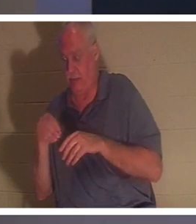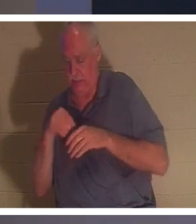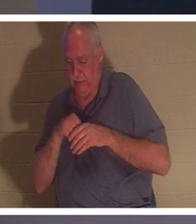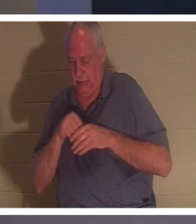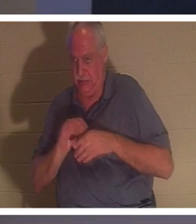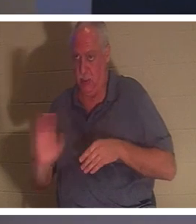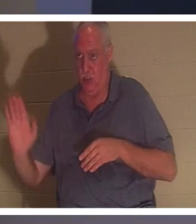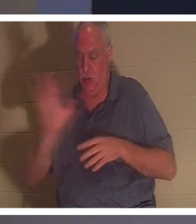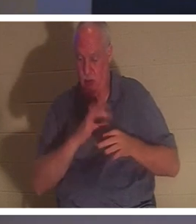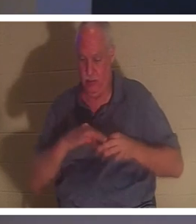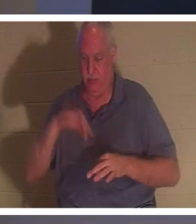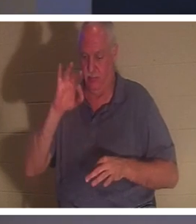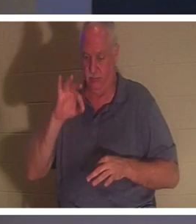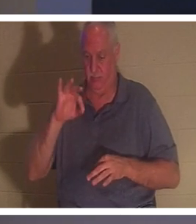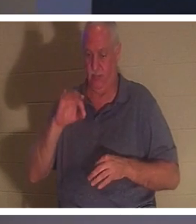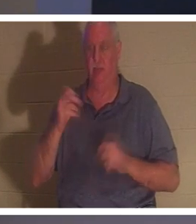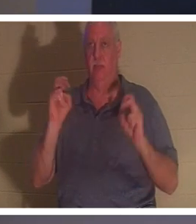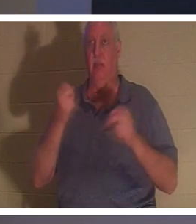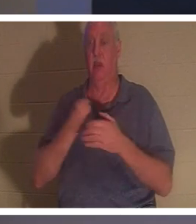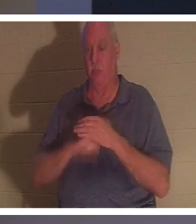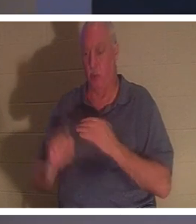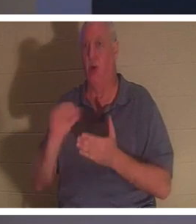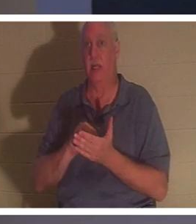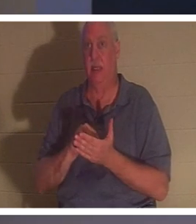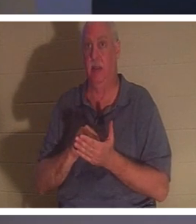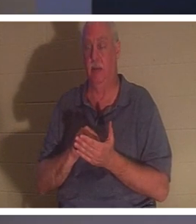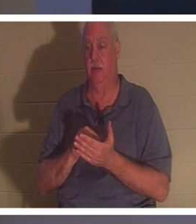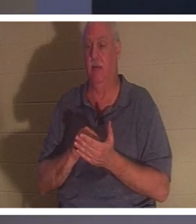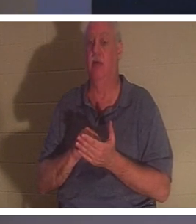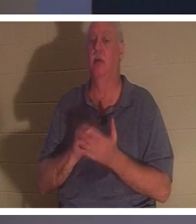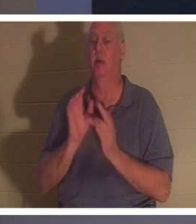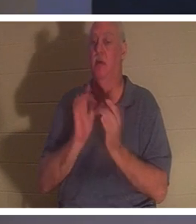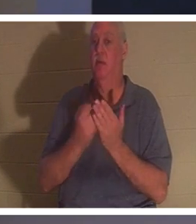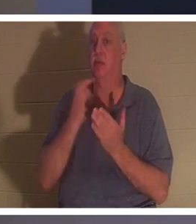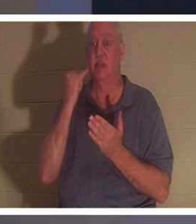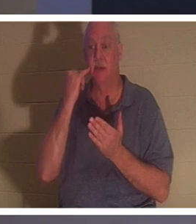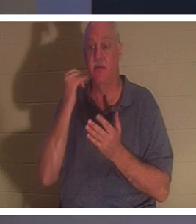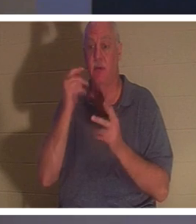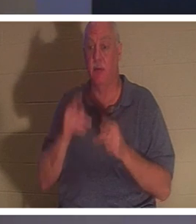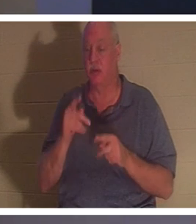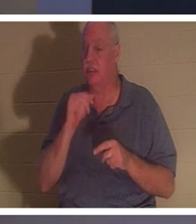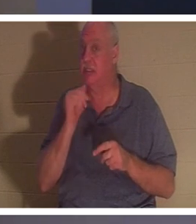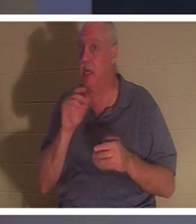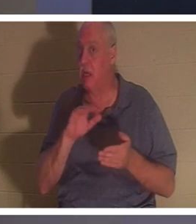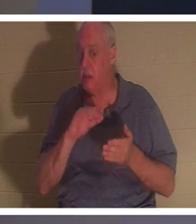Vous êtes né de nouveau ! La Bible dit : « Si un homme ne naît de nouveau, il ne peut voir le royaume de Dieu.